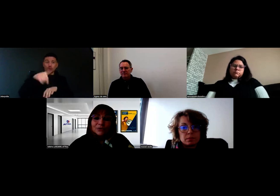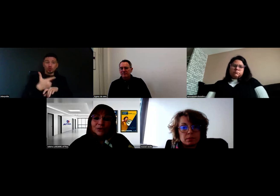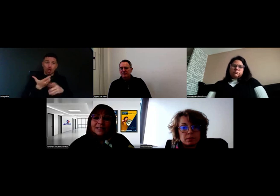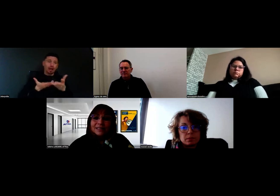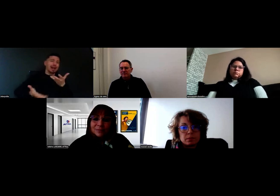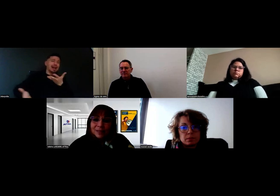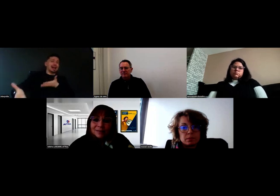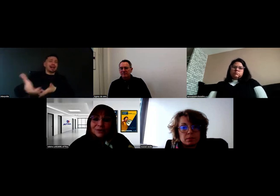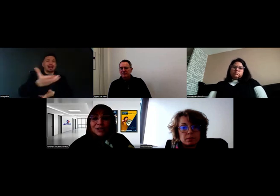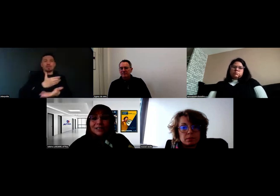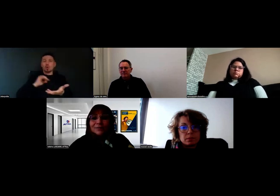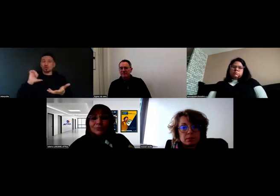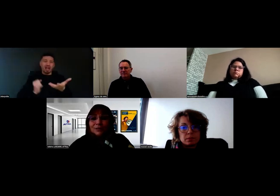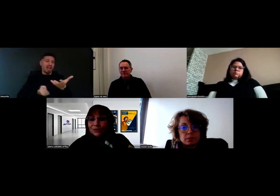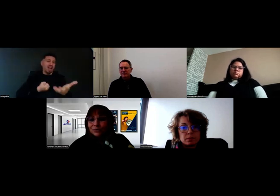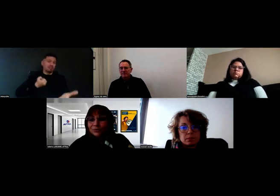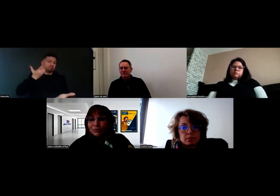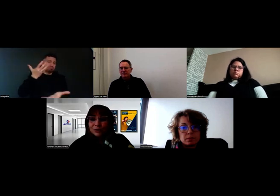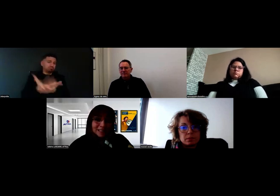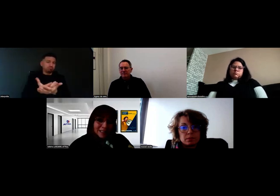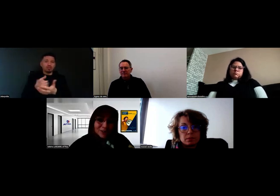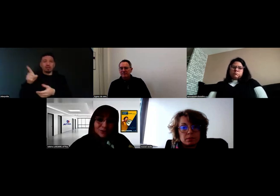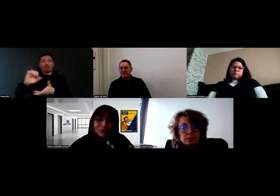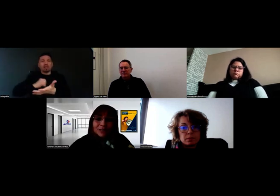que chacun s'exprime, que chacun puisse poser ses questions,